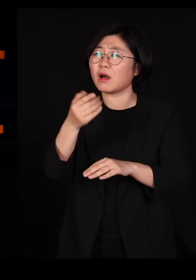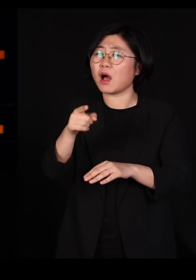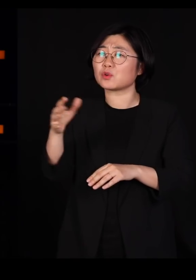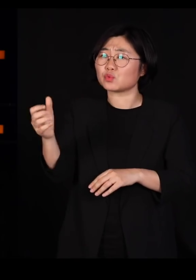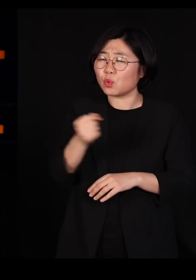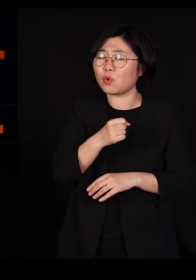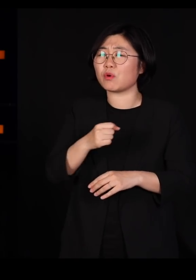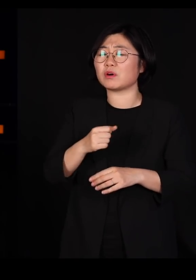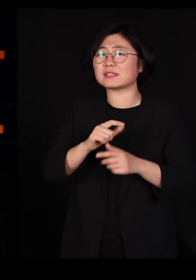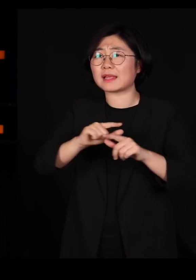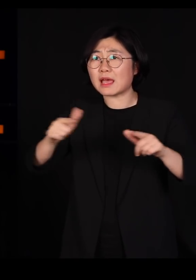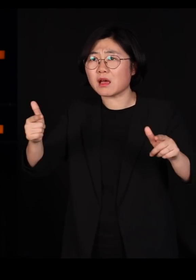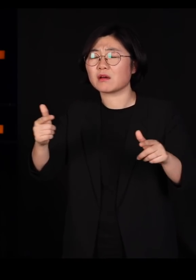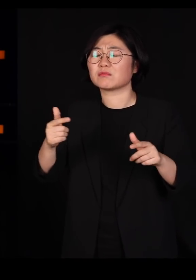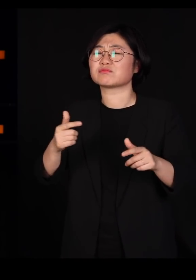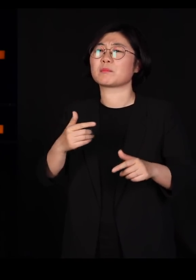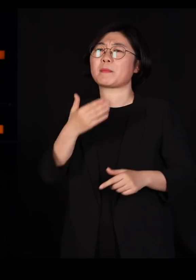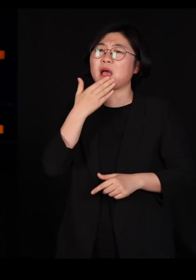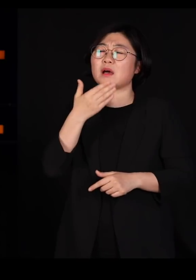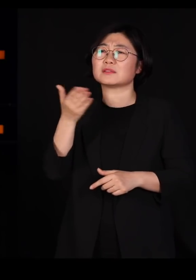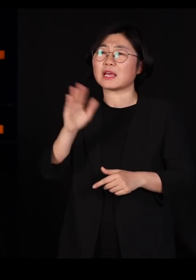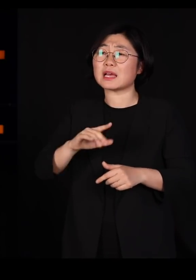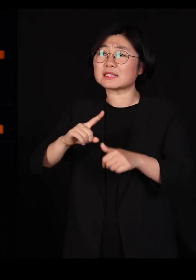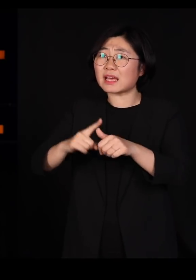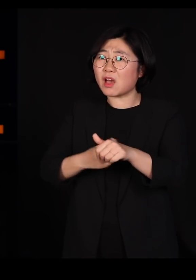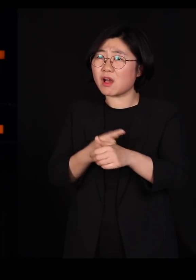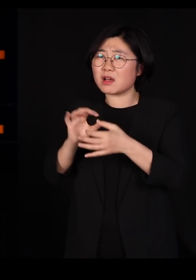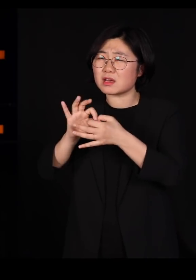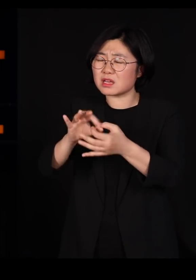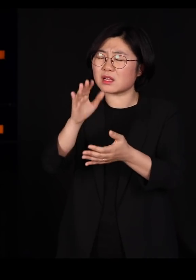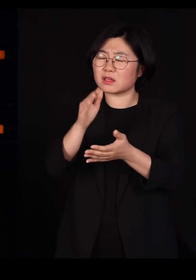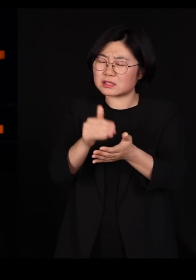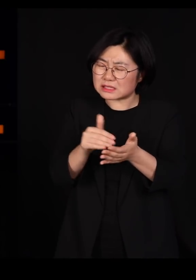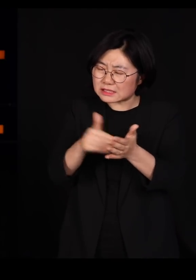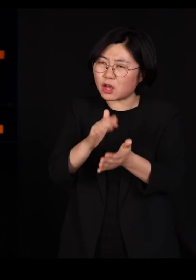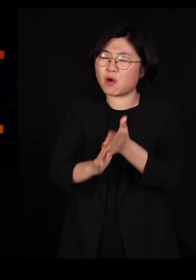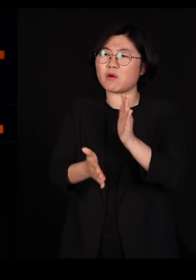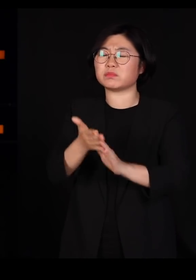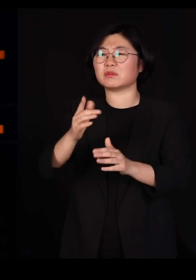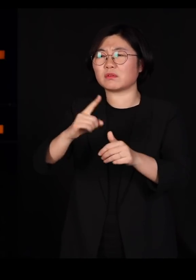시간이 지나면 자연은 끊임없이 분화합니다 더 많은 종류가 나옵니다